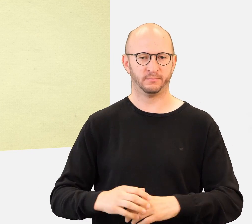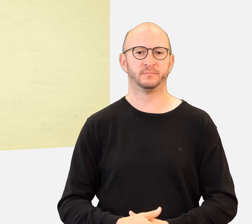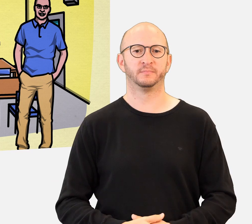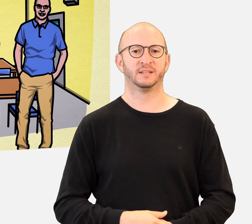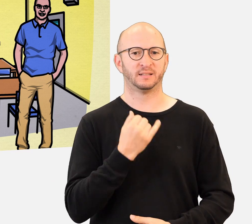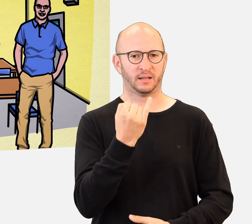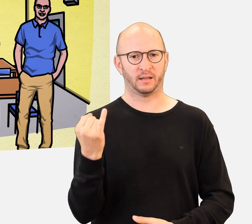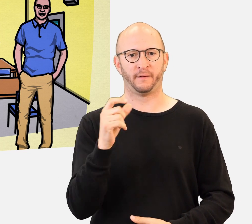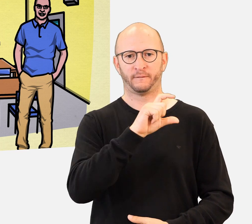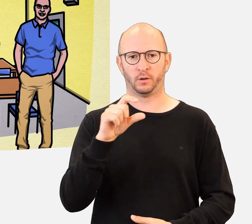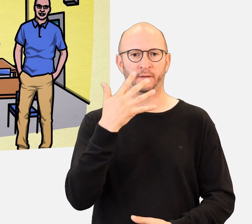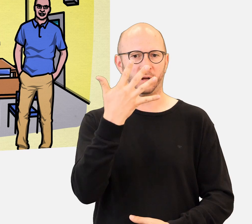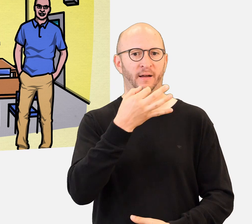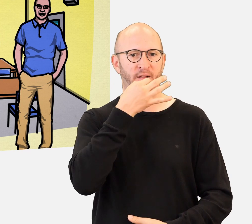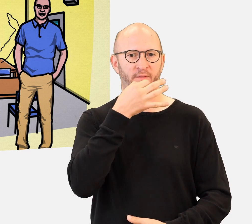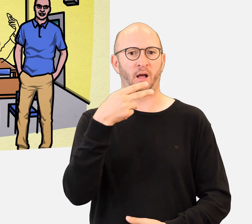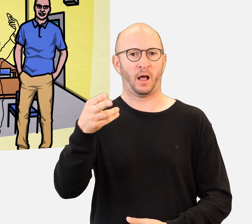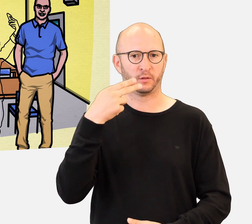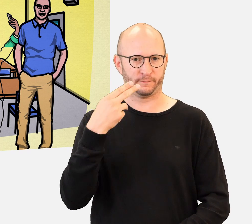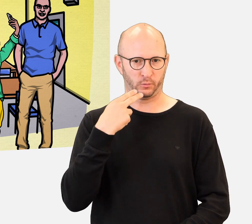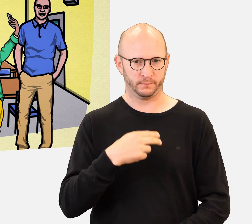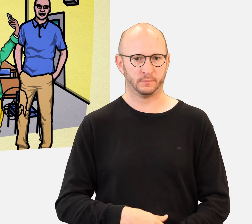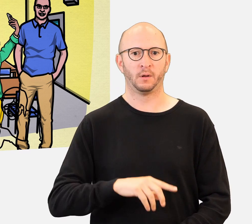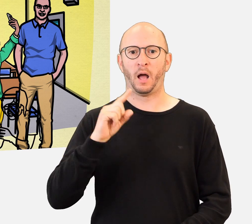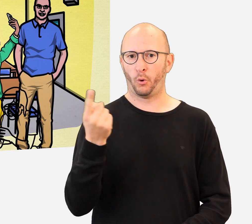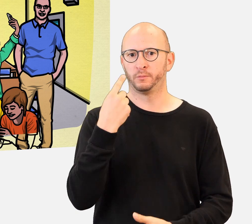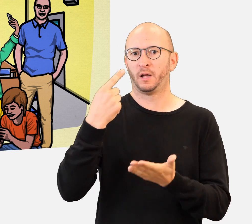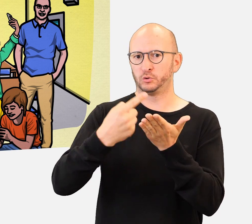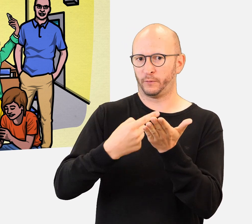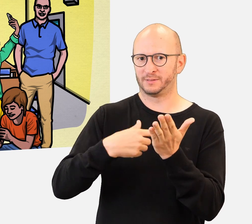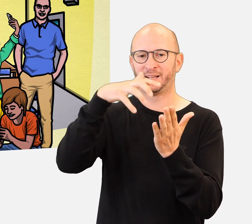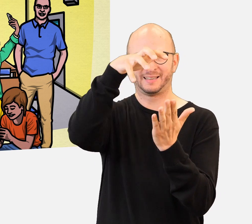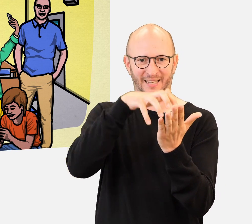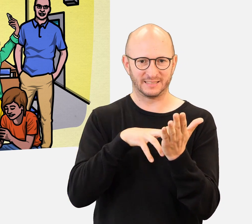Sie werden auch Challenges in Form von Texten, Fotos oder Videos durchführen.